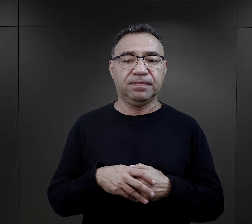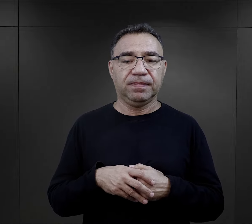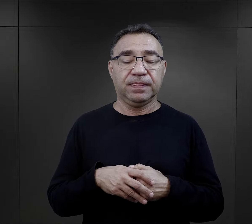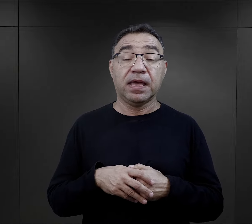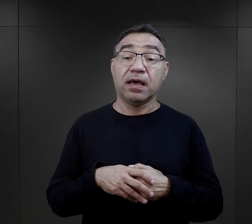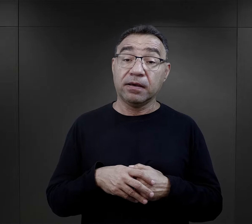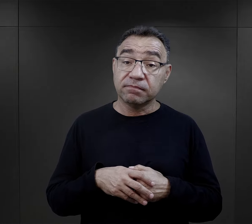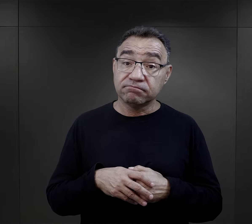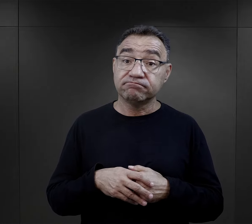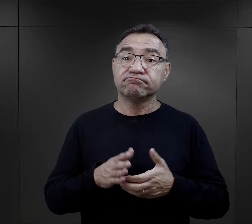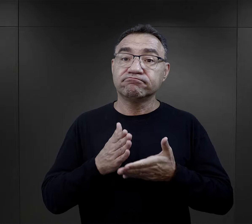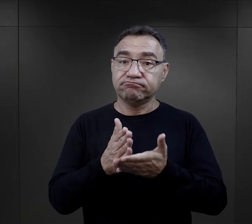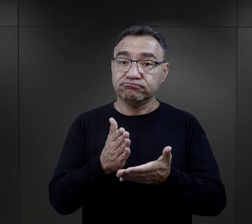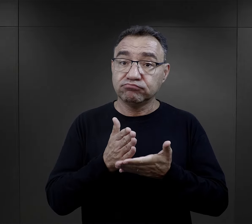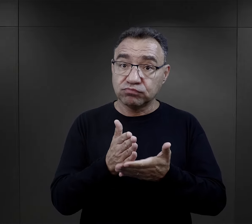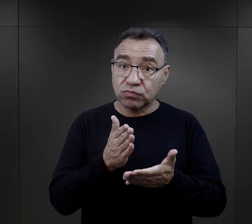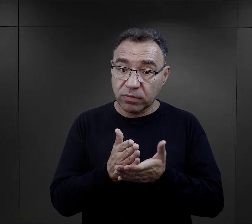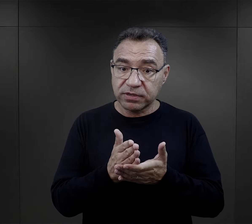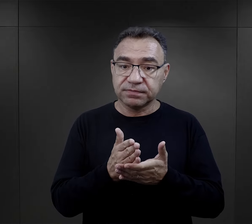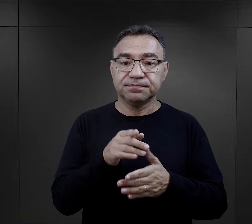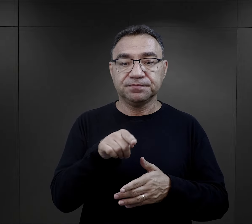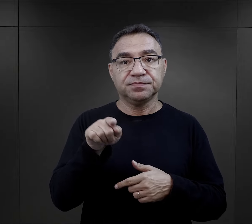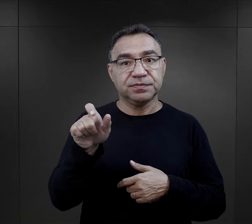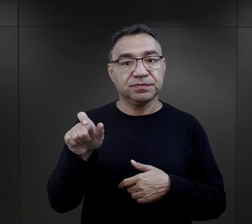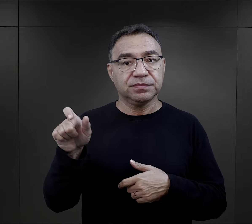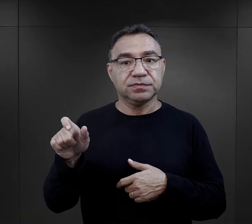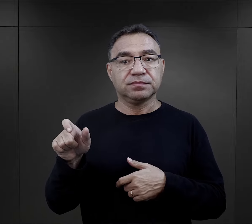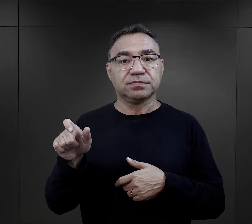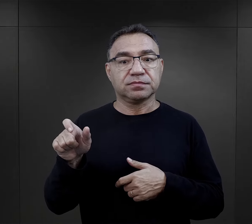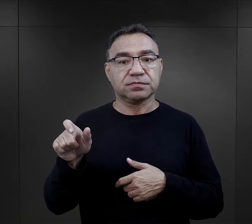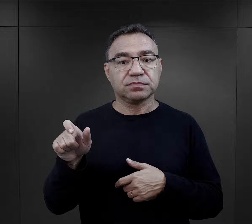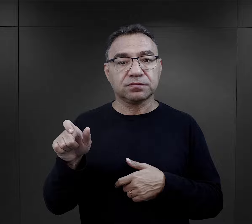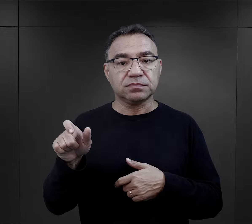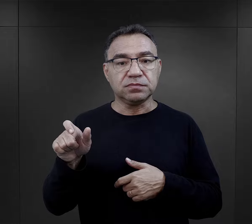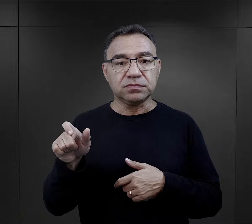Tym elementem, który jakoś sprzyjał, że ten sposób